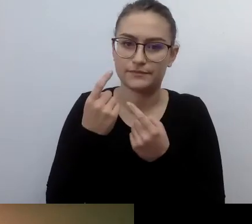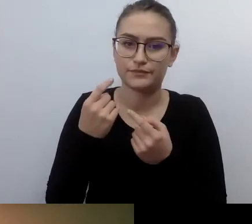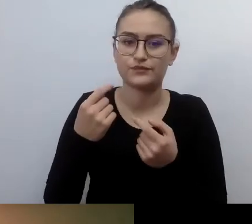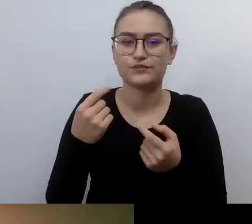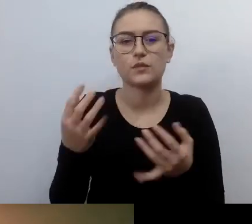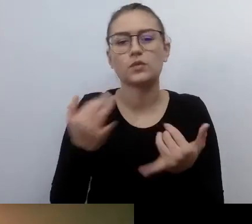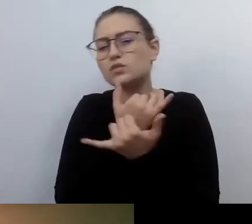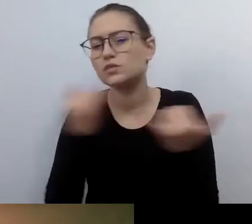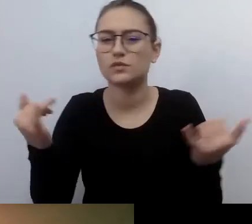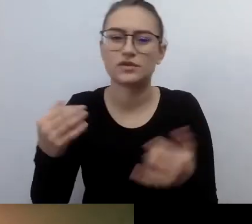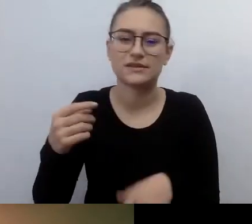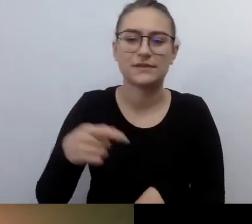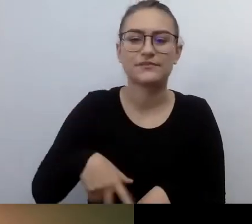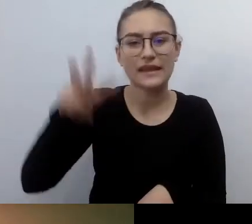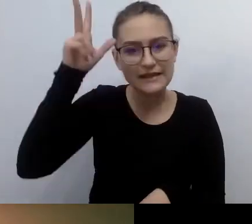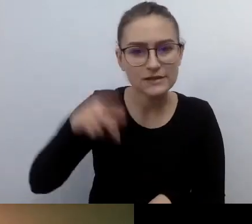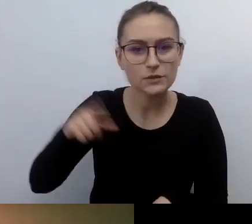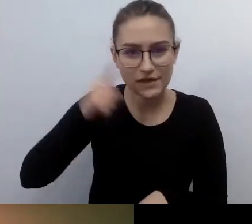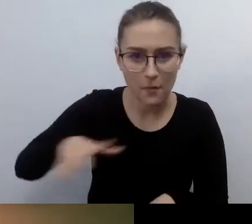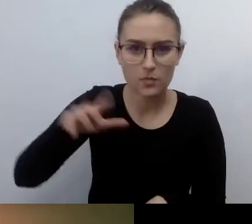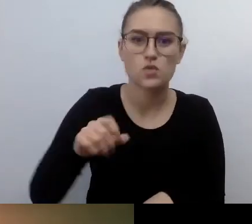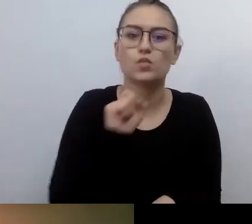Które będą czuły, że można to robić.